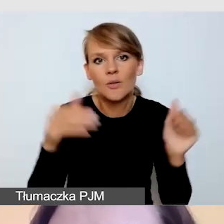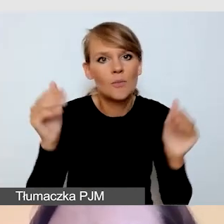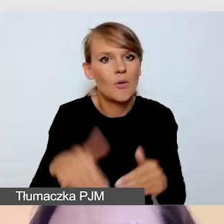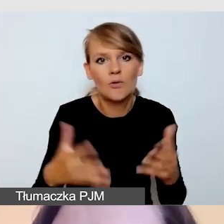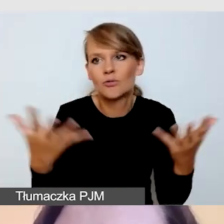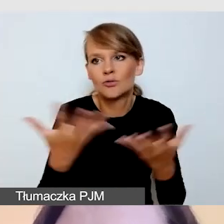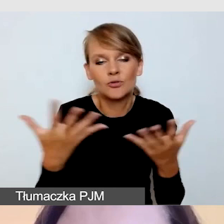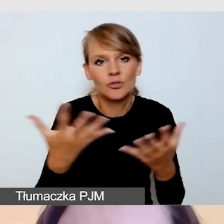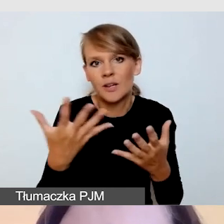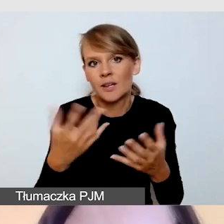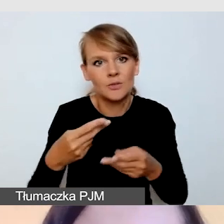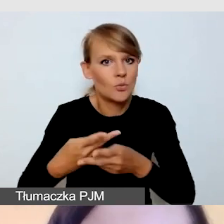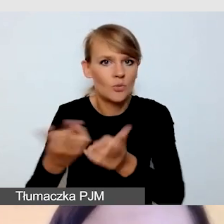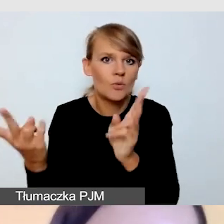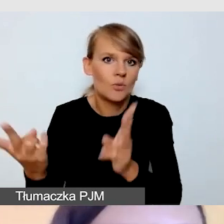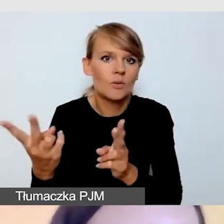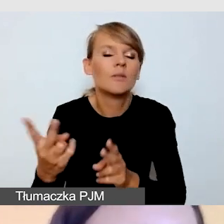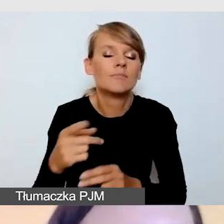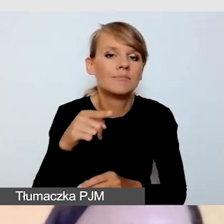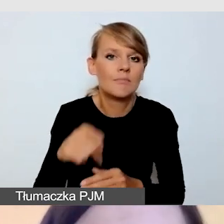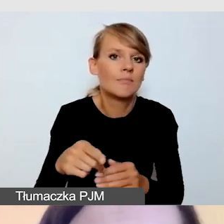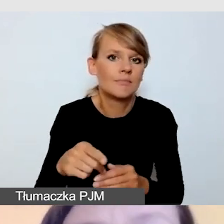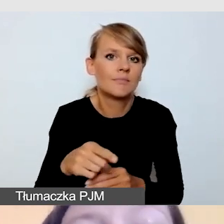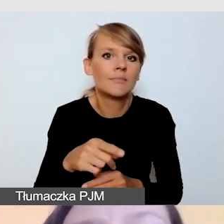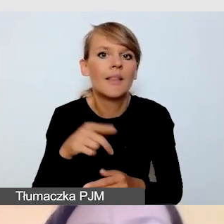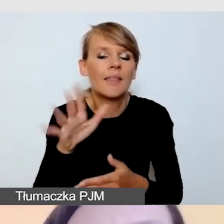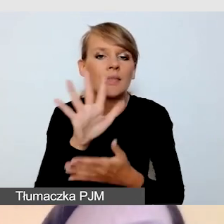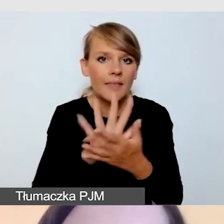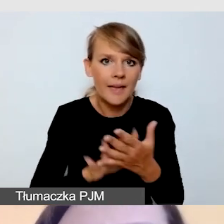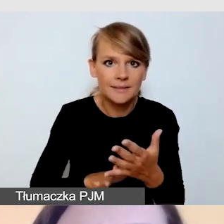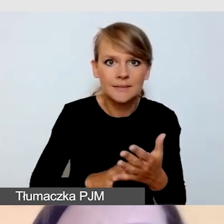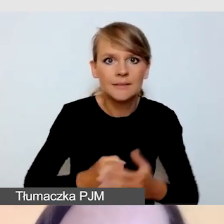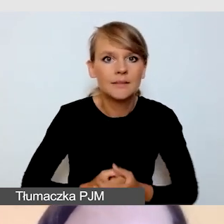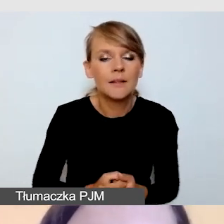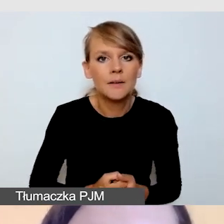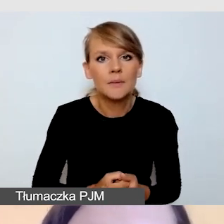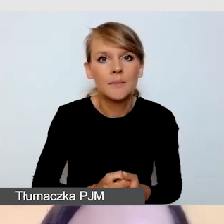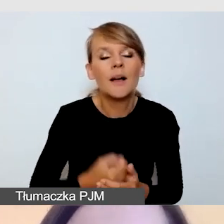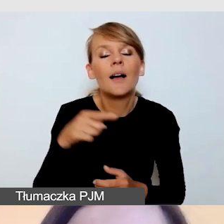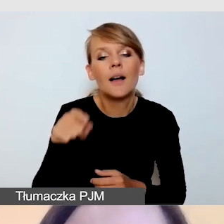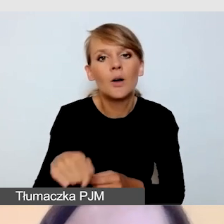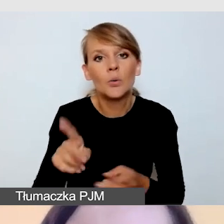i poza tekst z zaproszeniem. Tłumaczom przekazujemy wcześniej materiały.